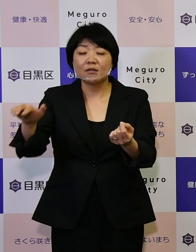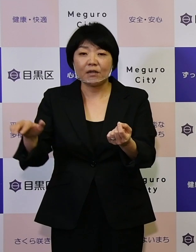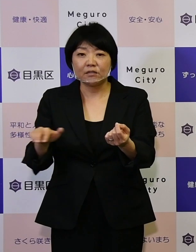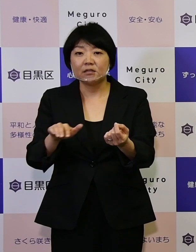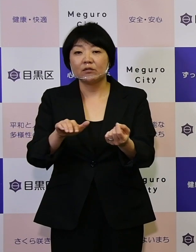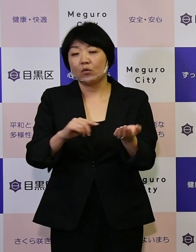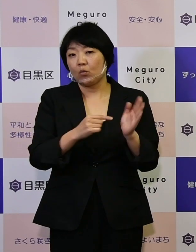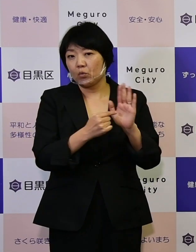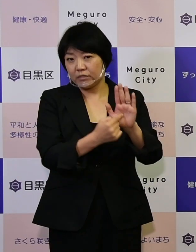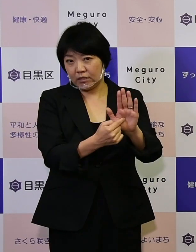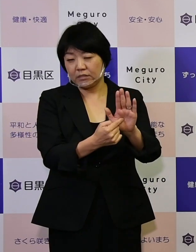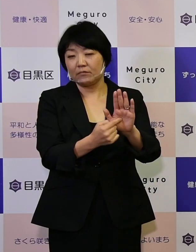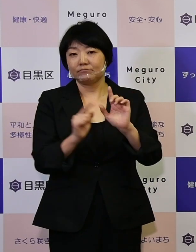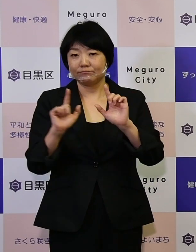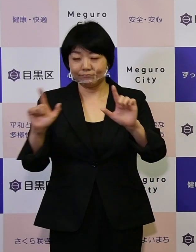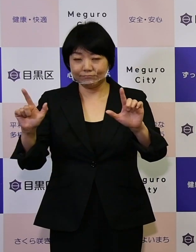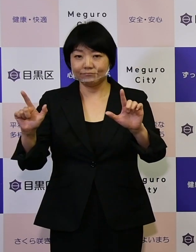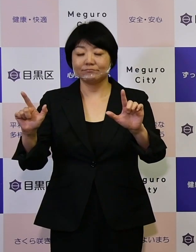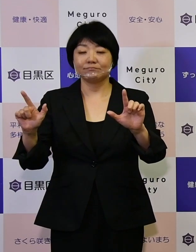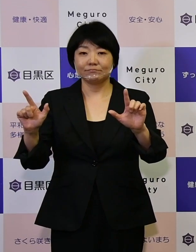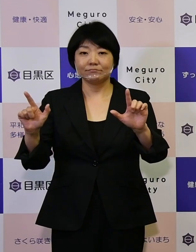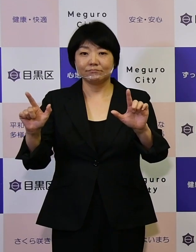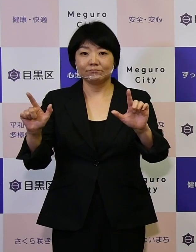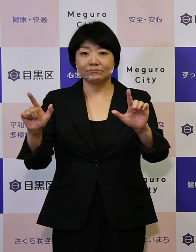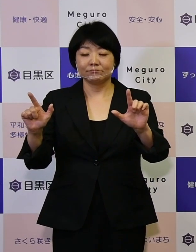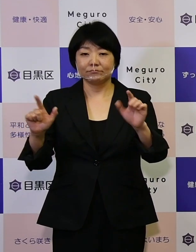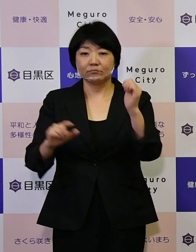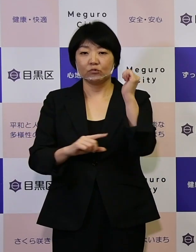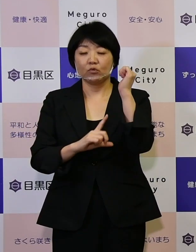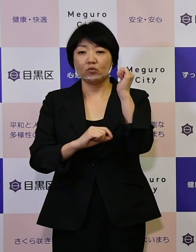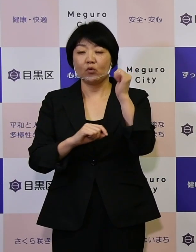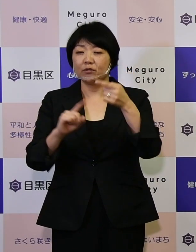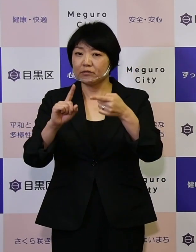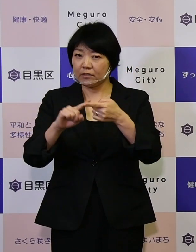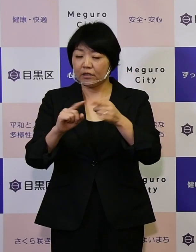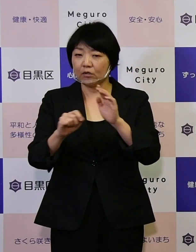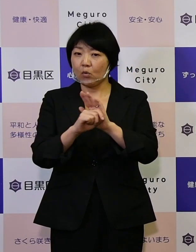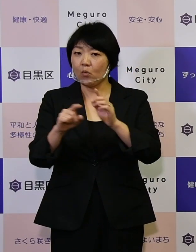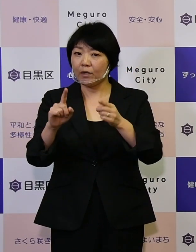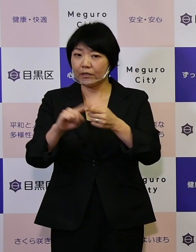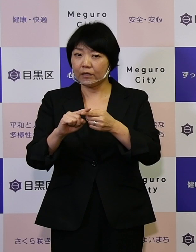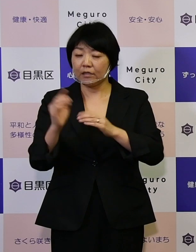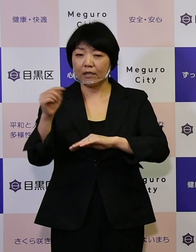お知らせをし効率的効果的な施策を進めていく